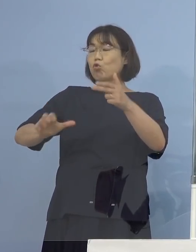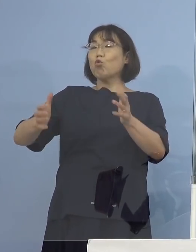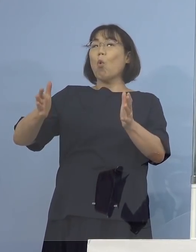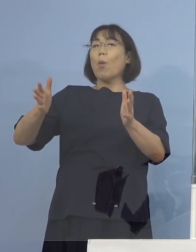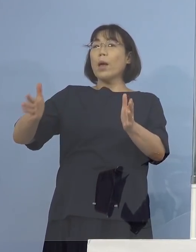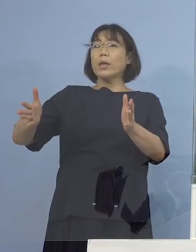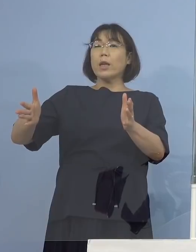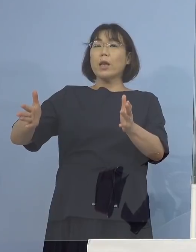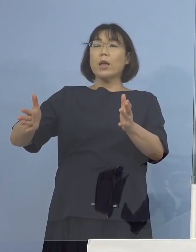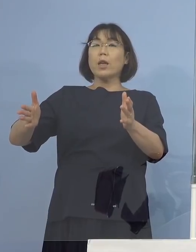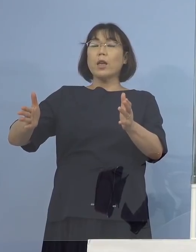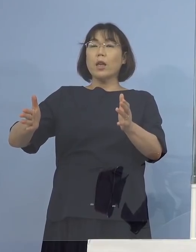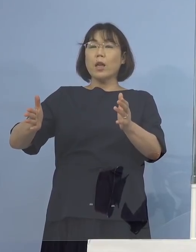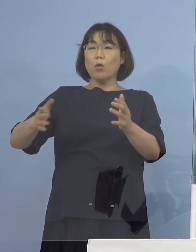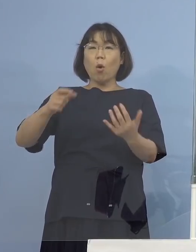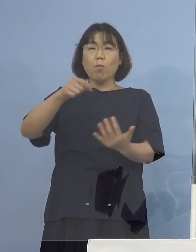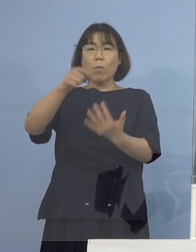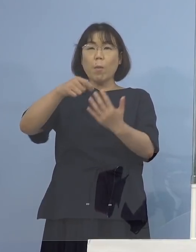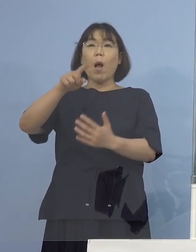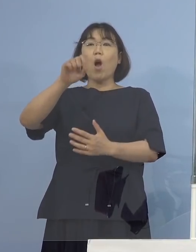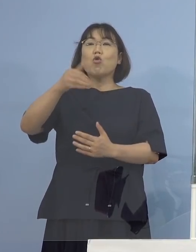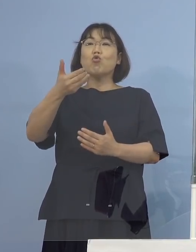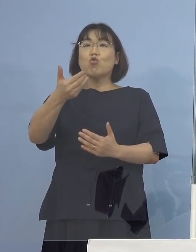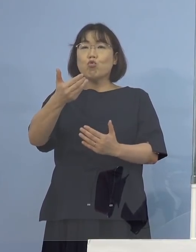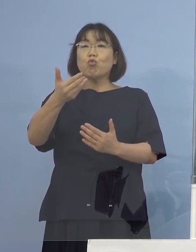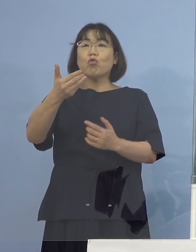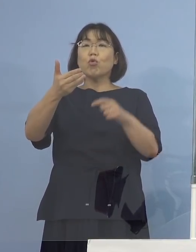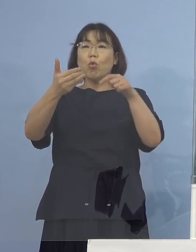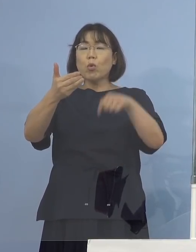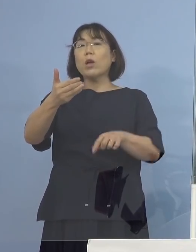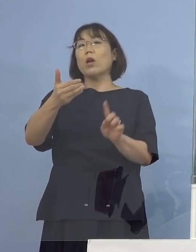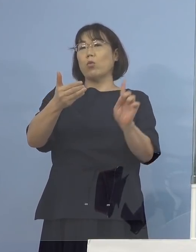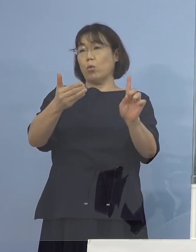19検体のうちの1つがそうなった こういうことです